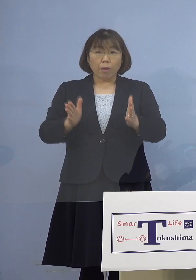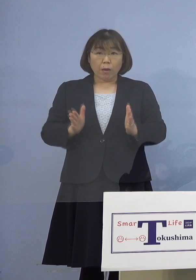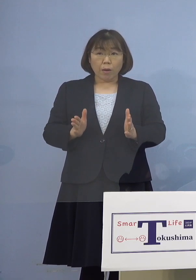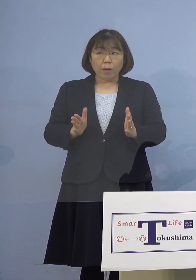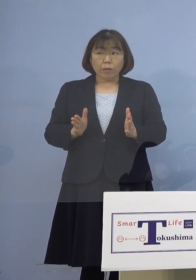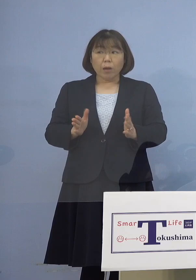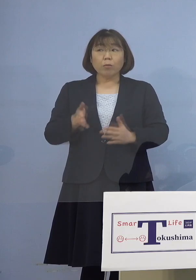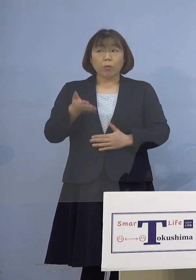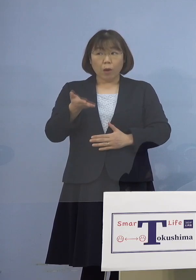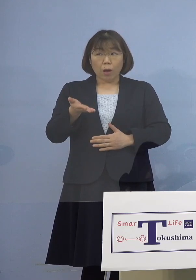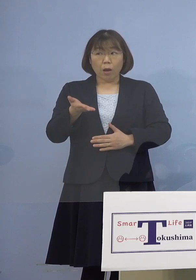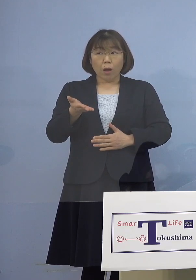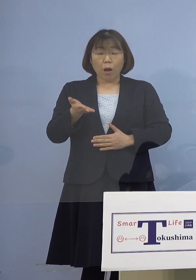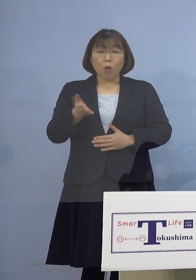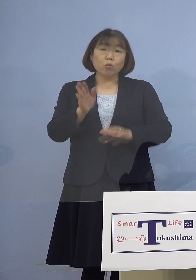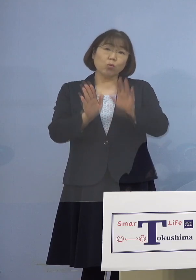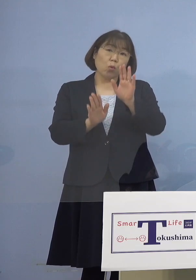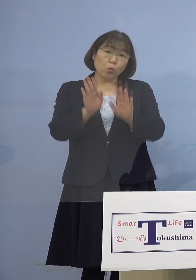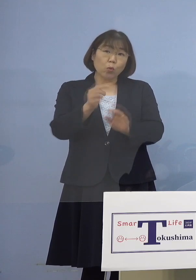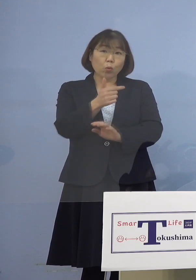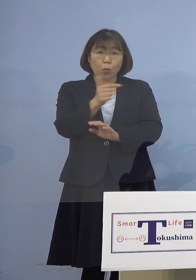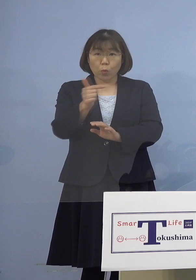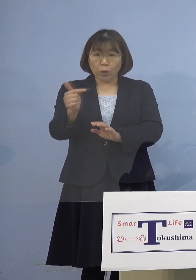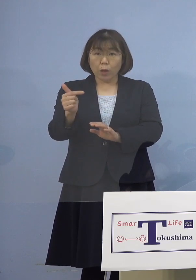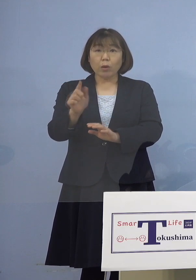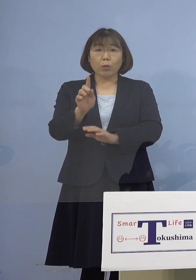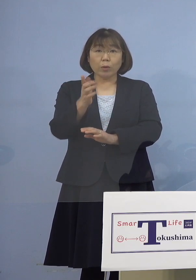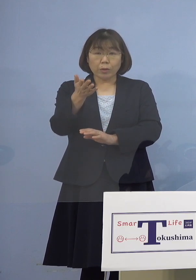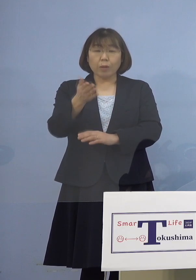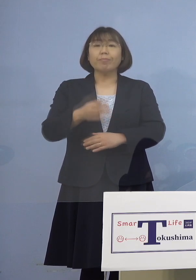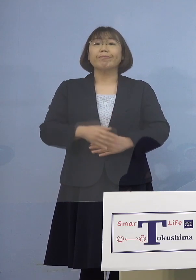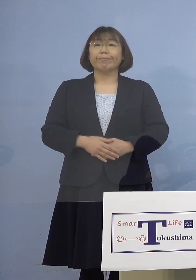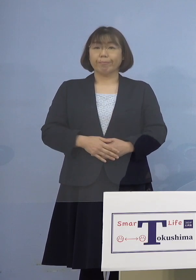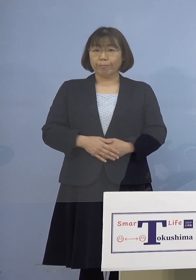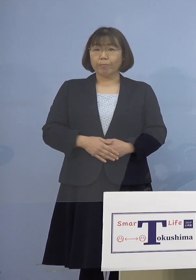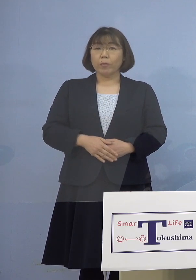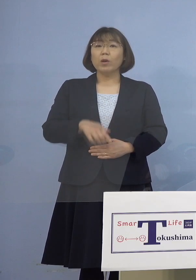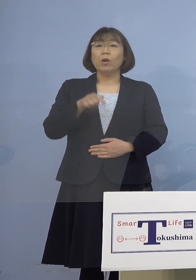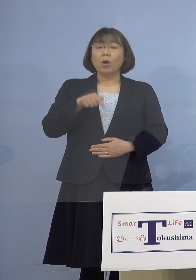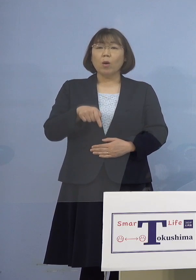あと病院の状況を教えて下さい （知事） こちらも従来の病院と同じで